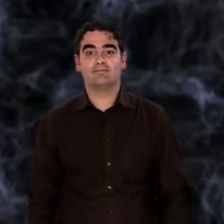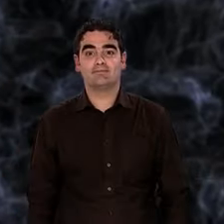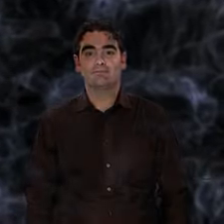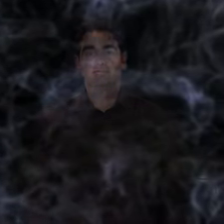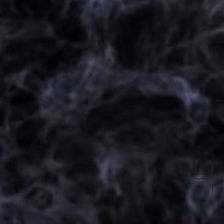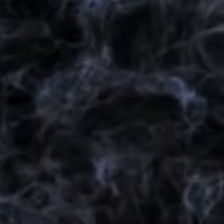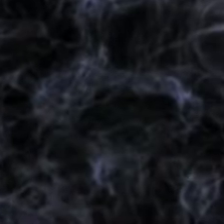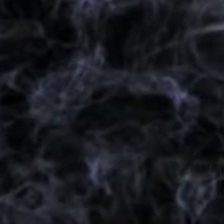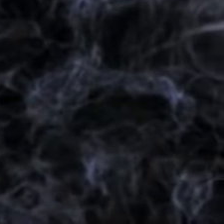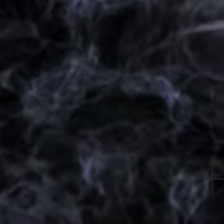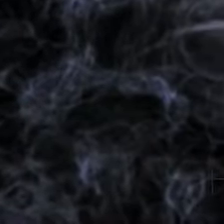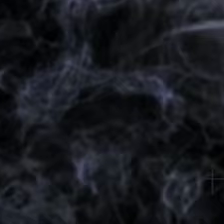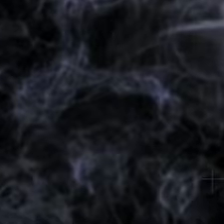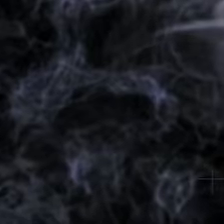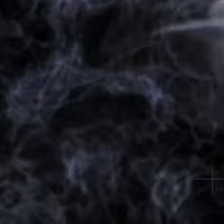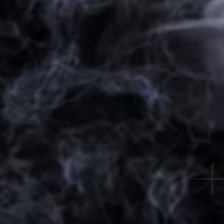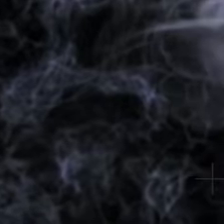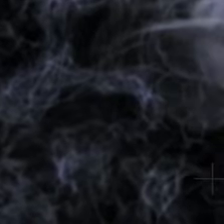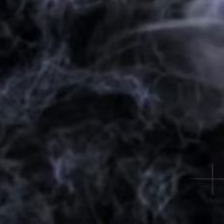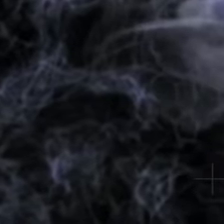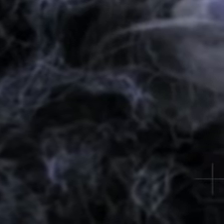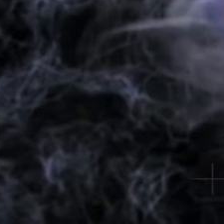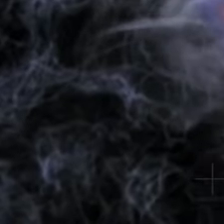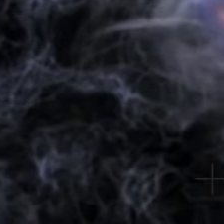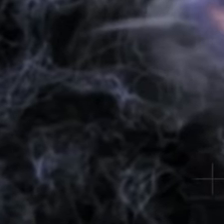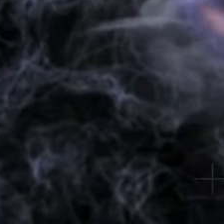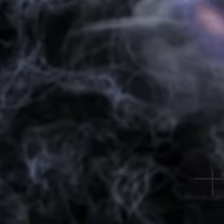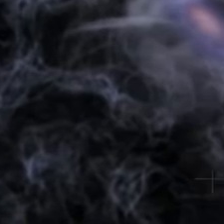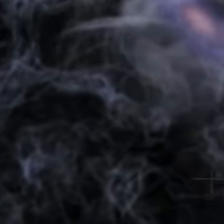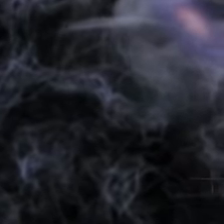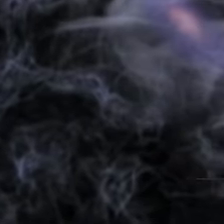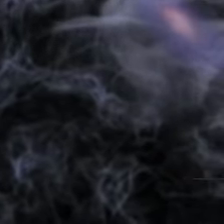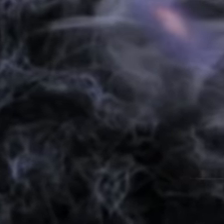opère son lent travail de rapprochement. La matière se condense dans les premières étoiles,